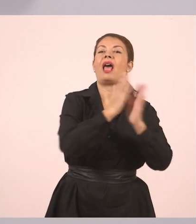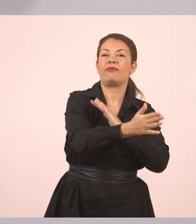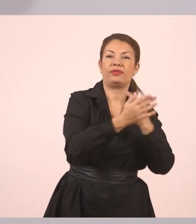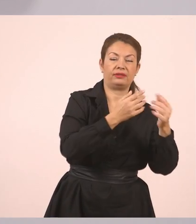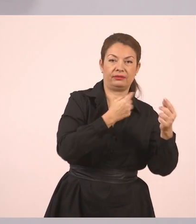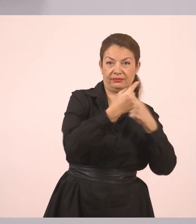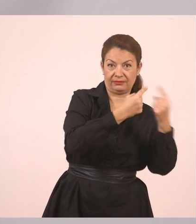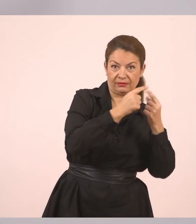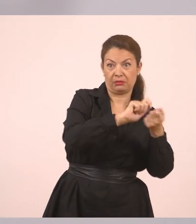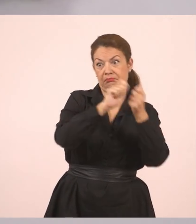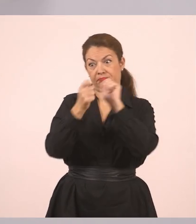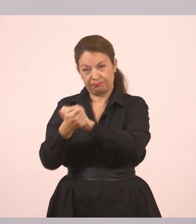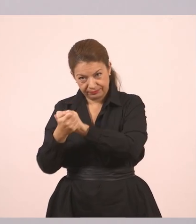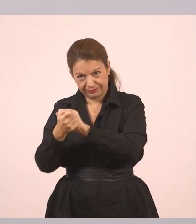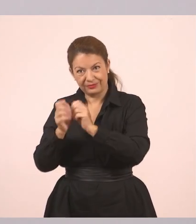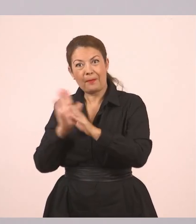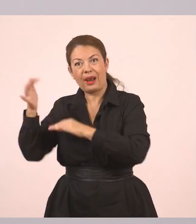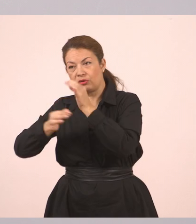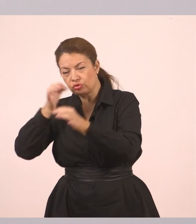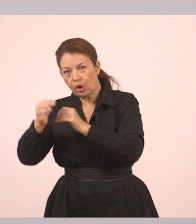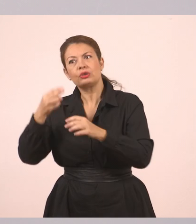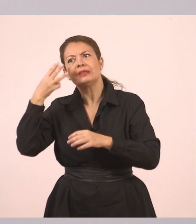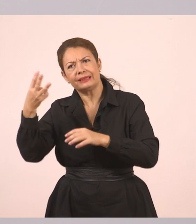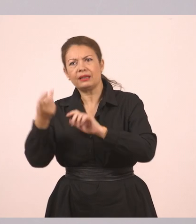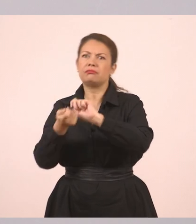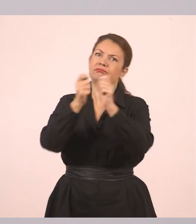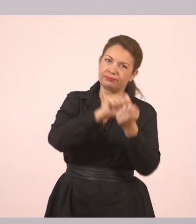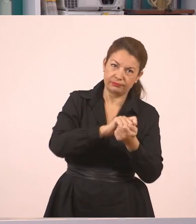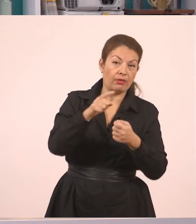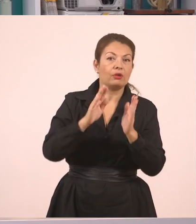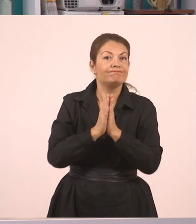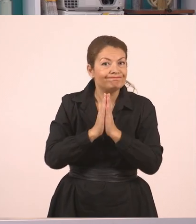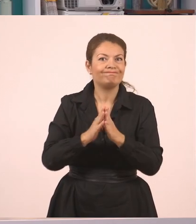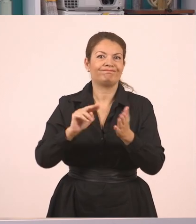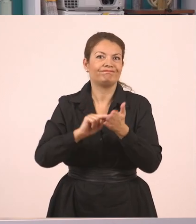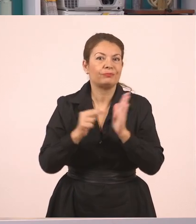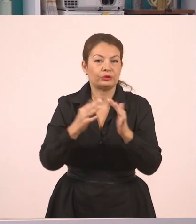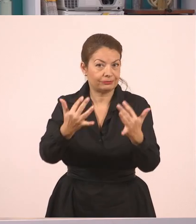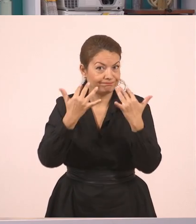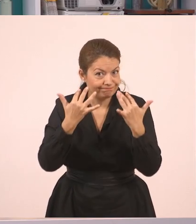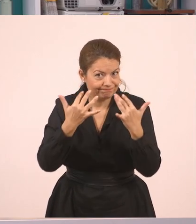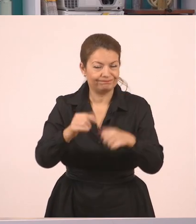Και τρία παραδείγματα από πλάγιο σε ευθύ. Και θέλω τη βοήθειά σας, την προσοχή σας. Πάμε να γράψουμε λοιπόν την πρώτη πρόταση.